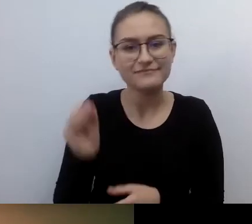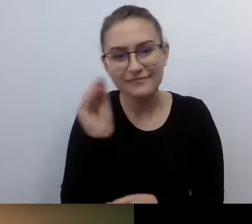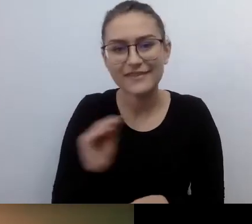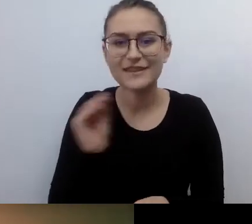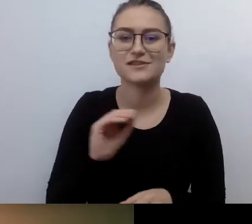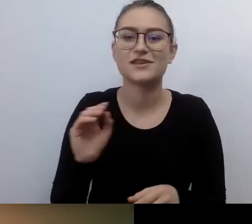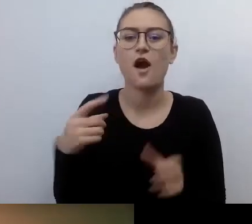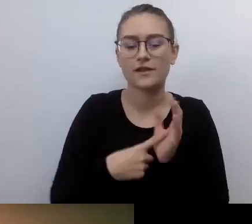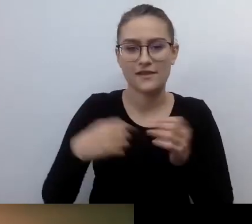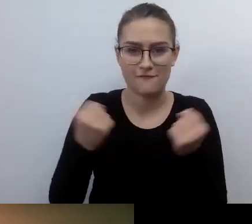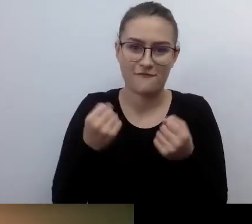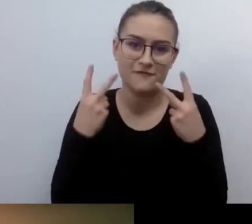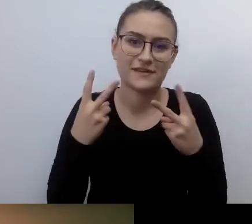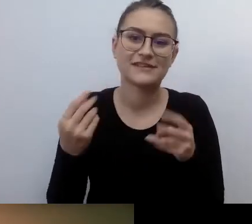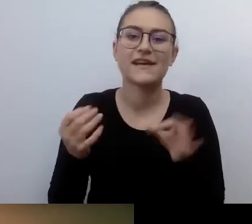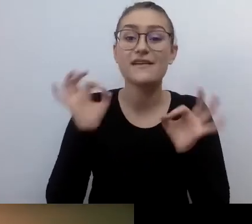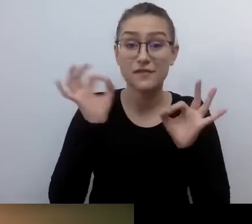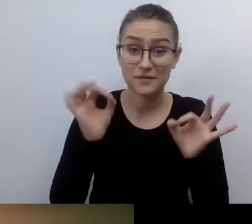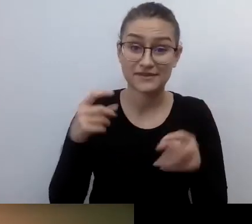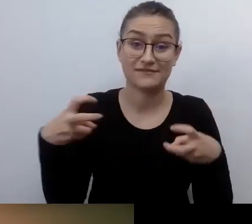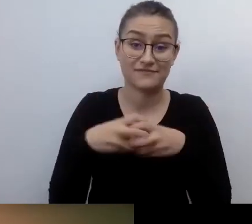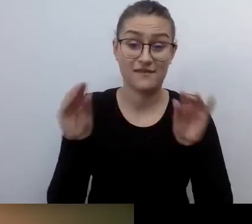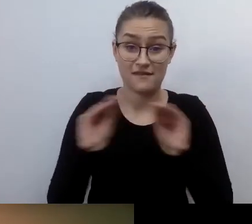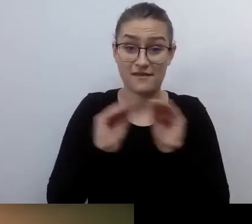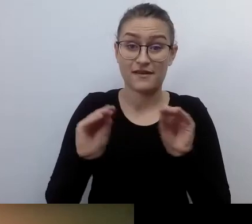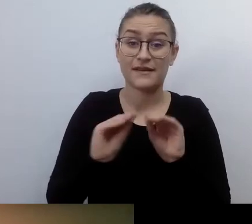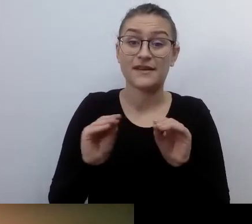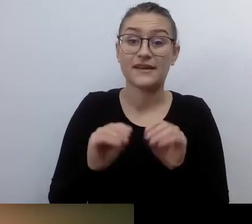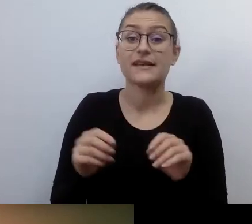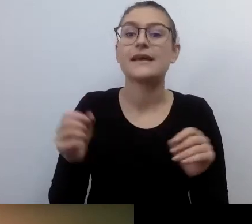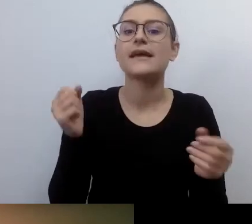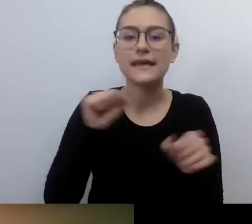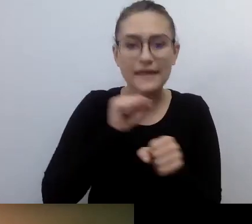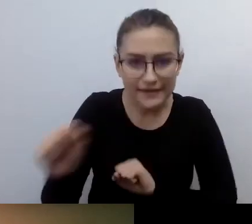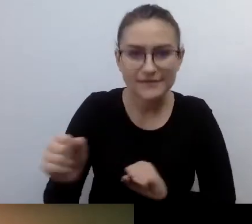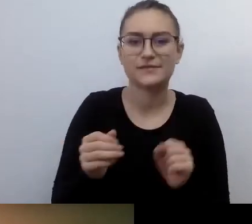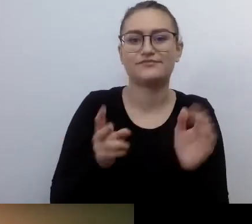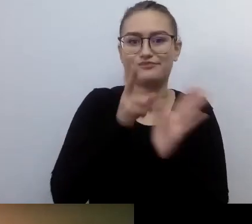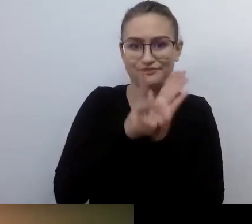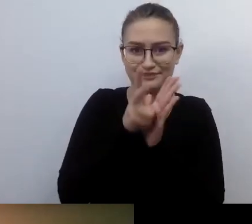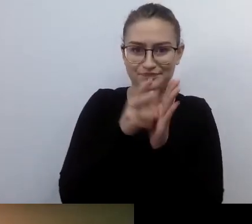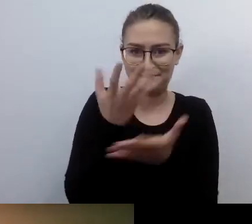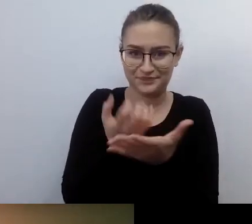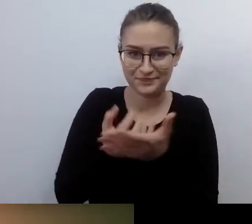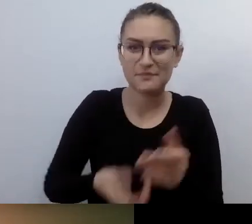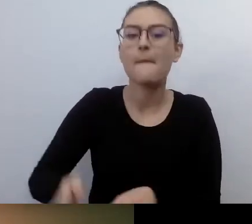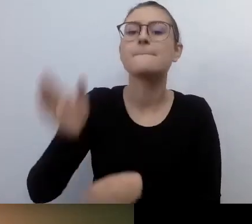Retransmisja na YouTubie Warszawskiej Akademii Dostępności i na fanpage'u Warszawa Dostępna na Facebooku.